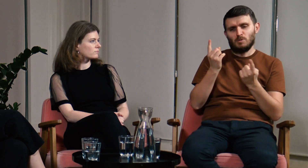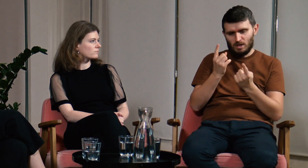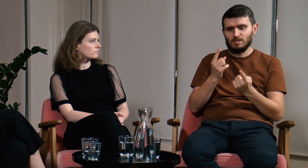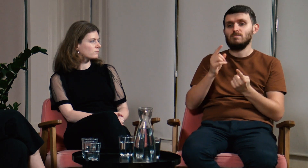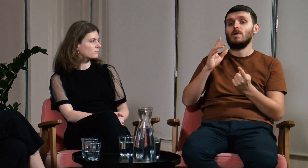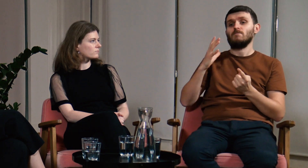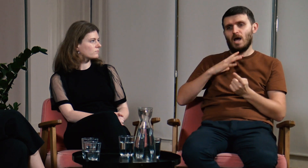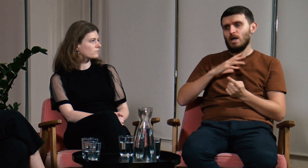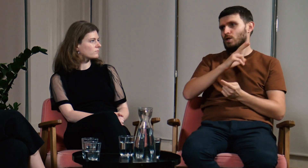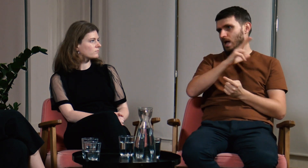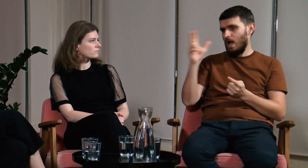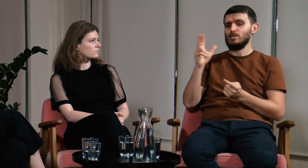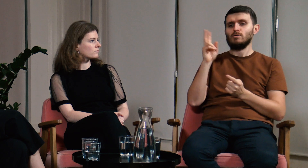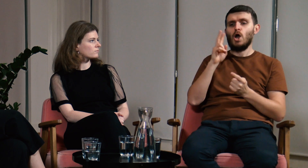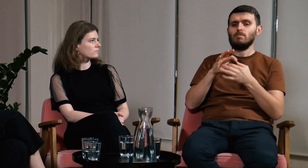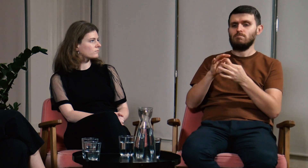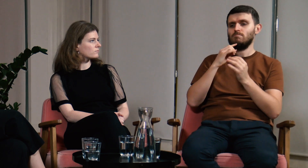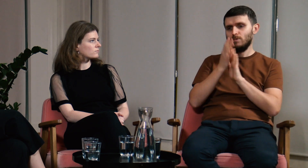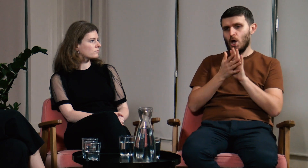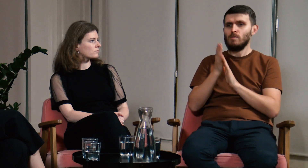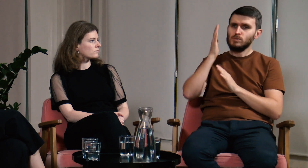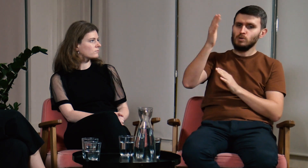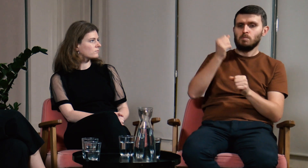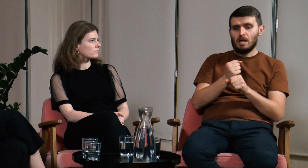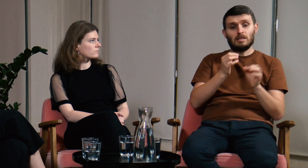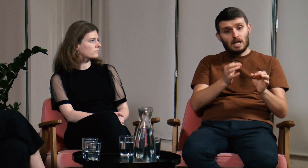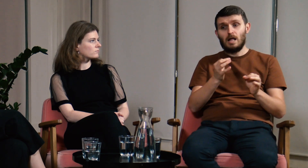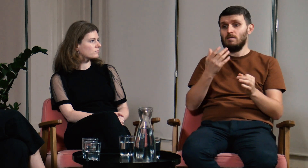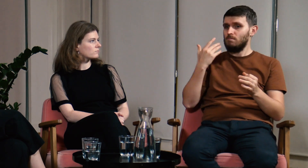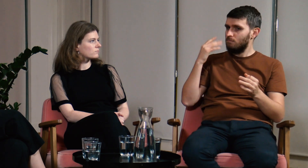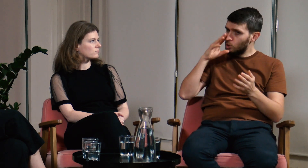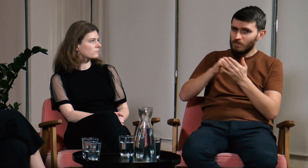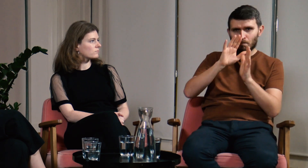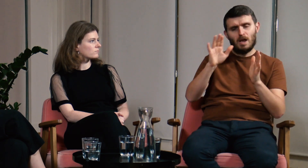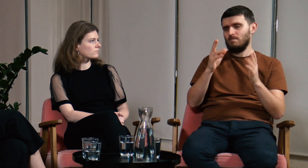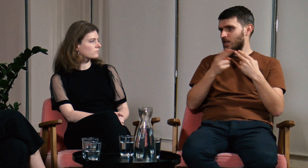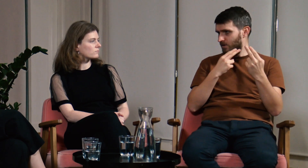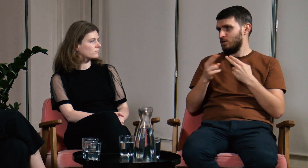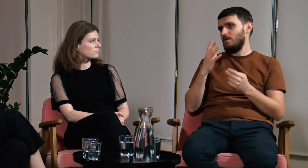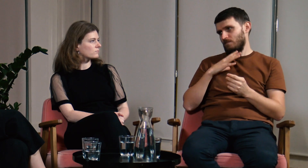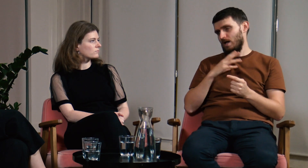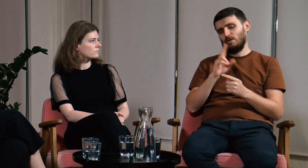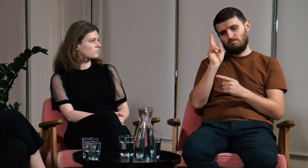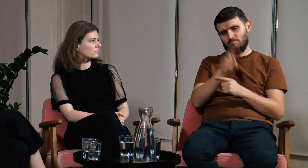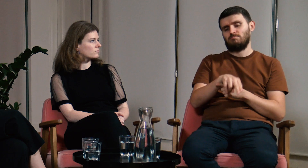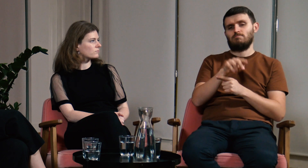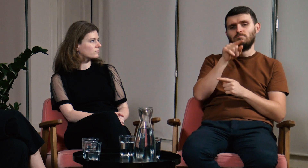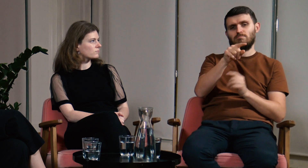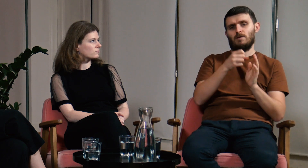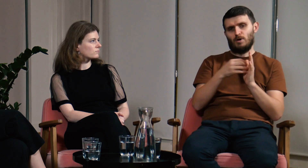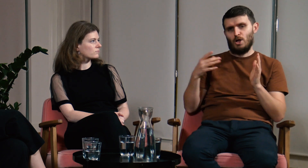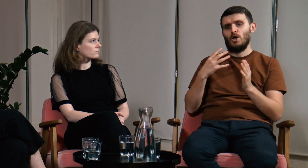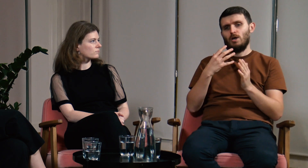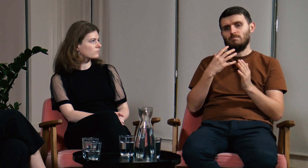kto wiąże swoją przyszłość z PJM, niezależnie od doświadczenia, zapisał się na FPJM.